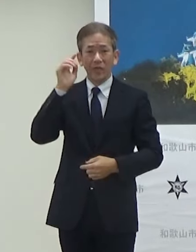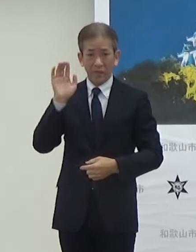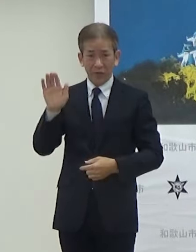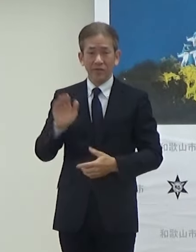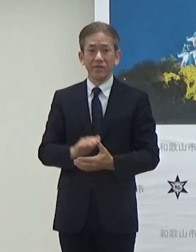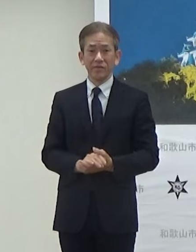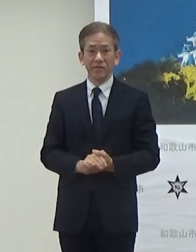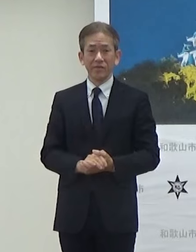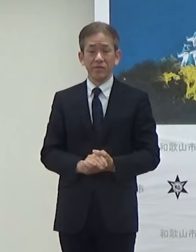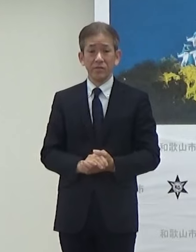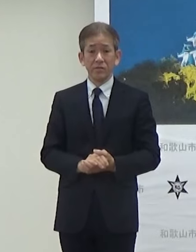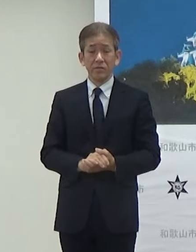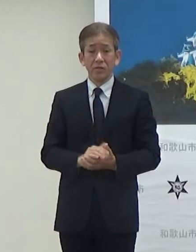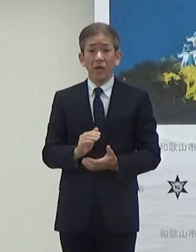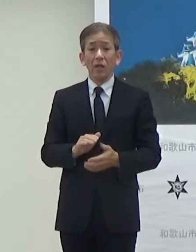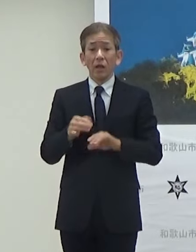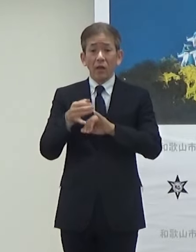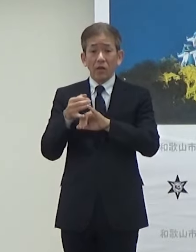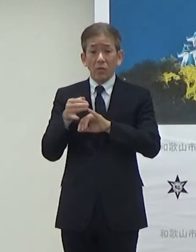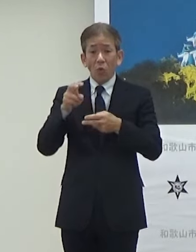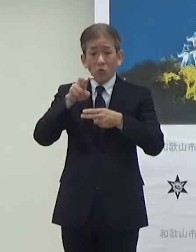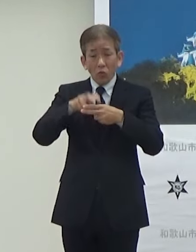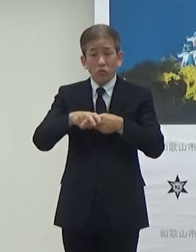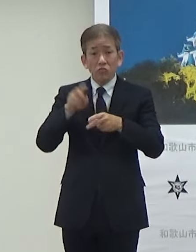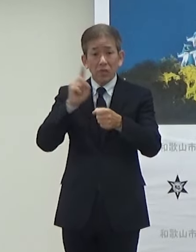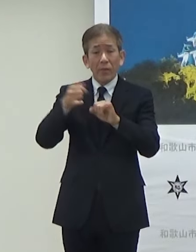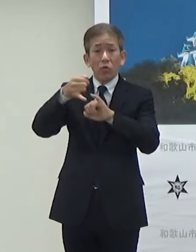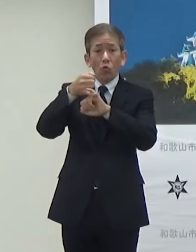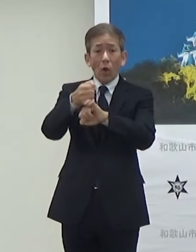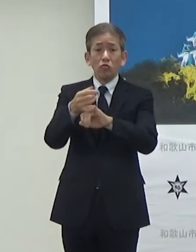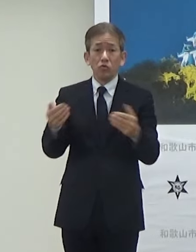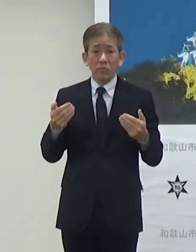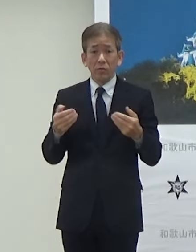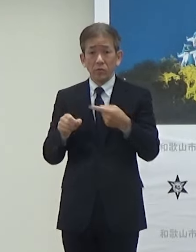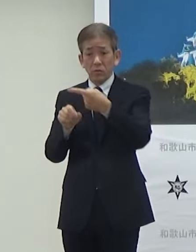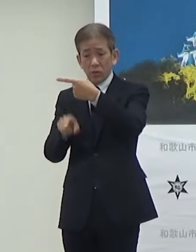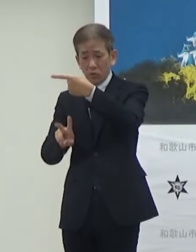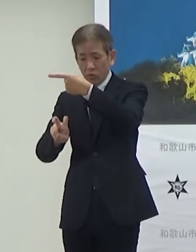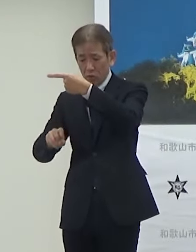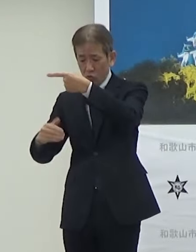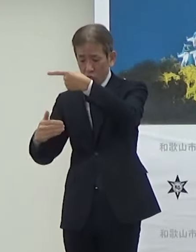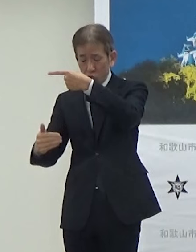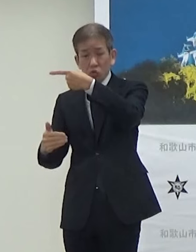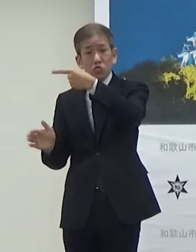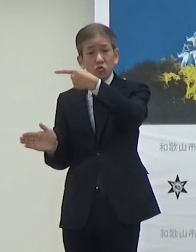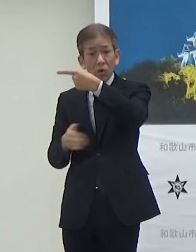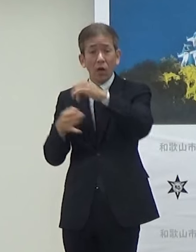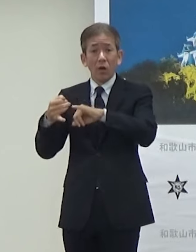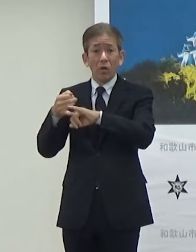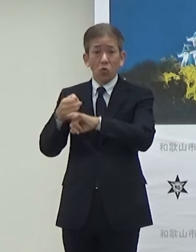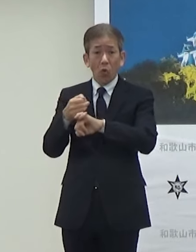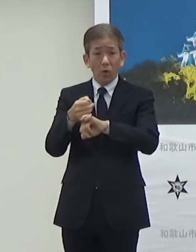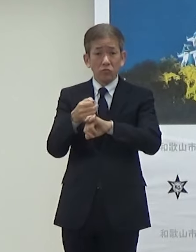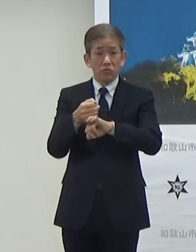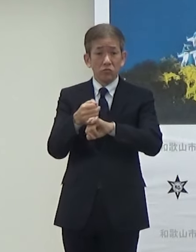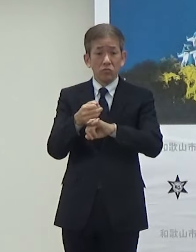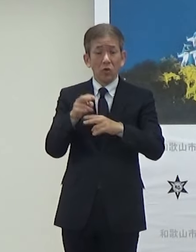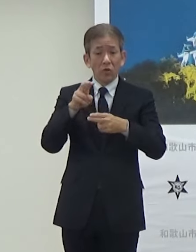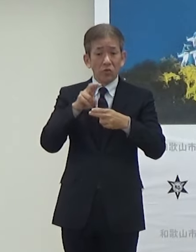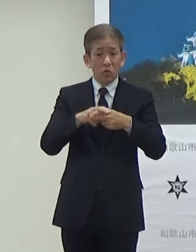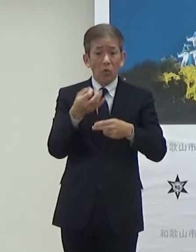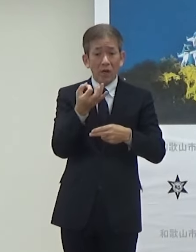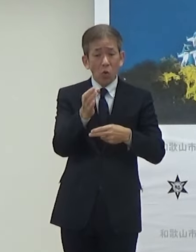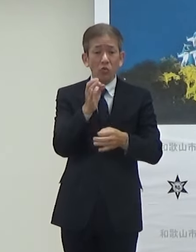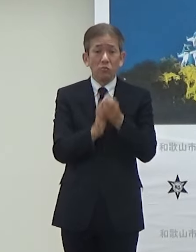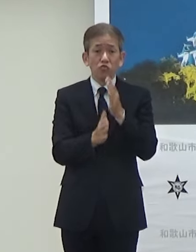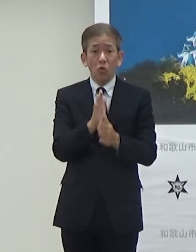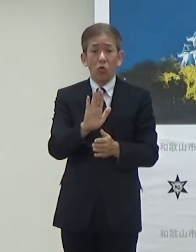ただ予約受付になっています1月29日から予約、乗車料金等は無料になっていますので